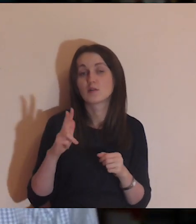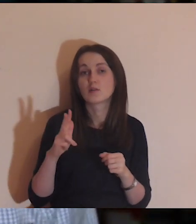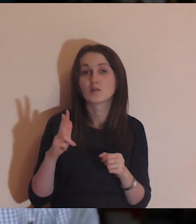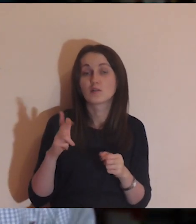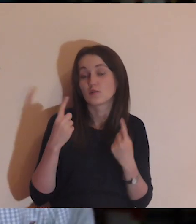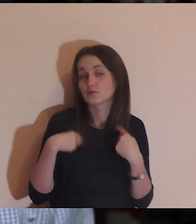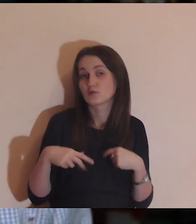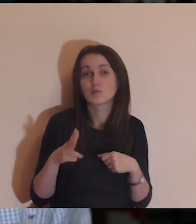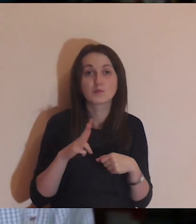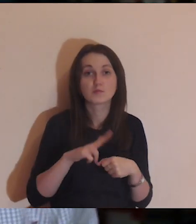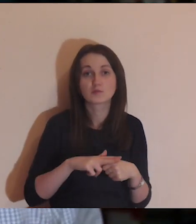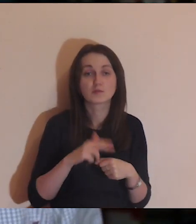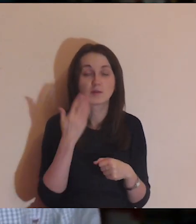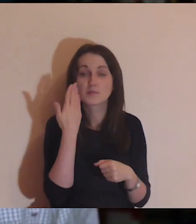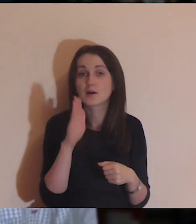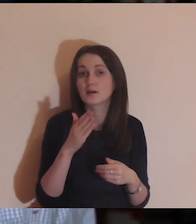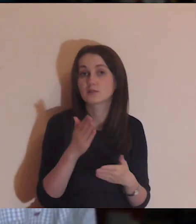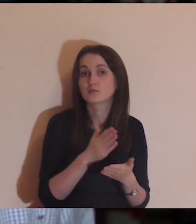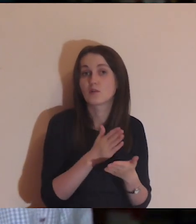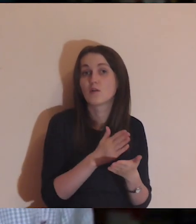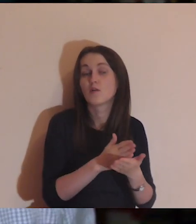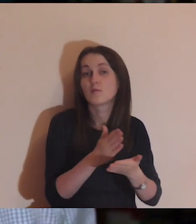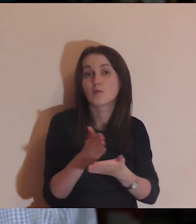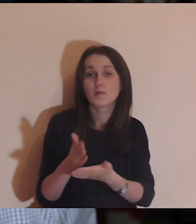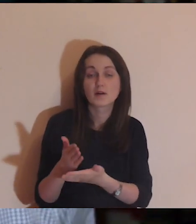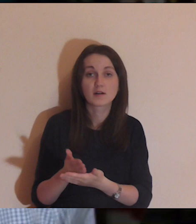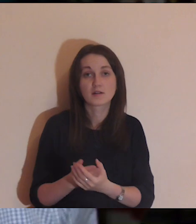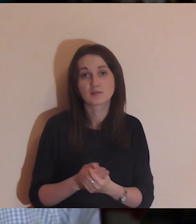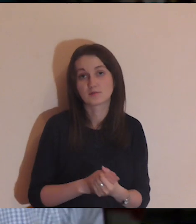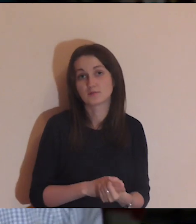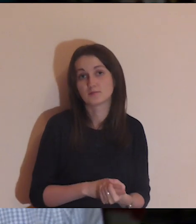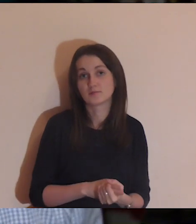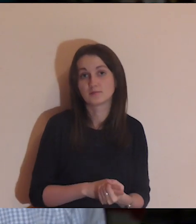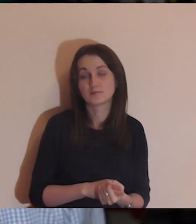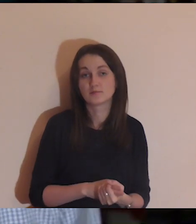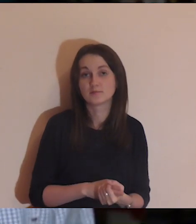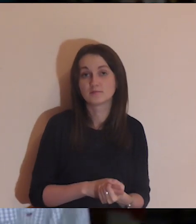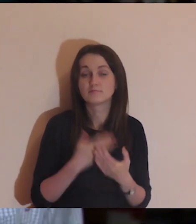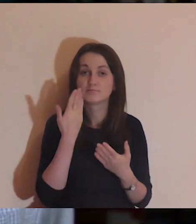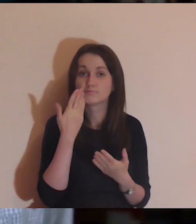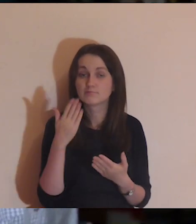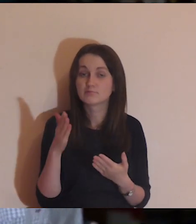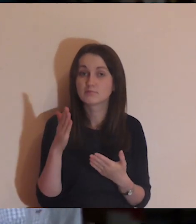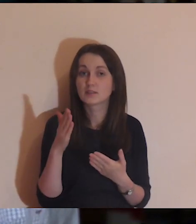tym wszystkim osobom, które nam pomagają, wielkie dzięki.